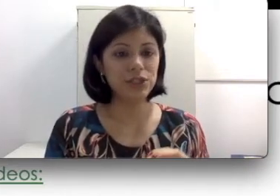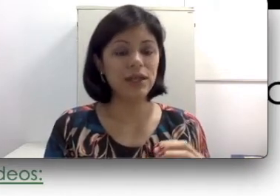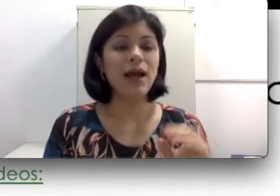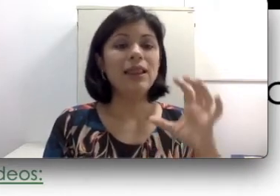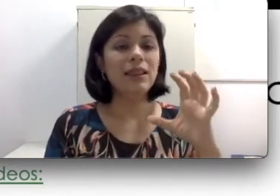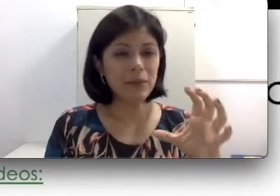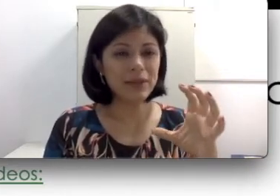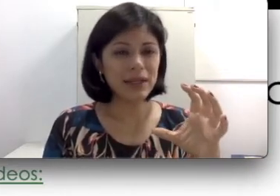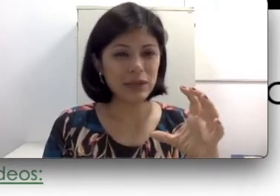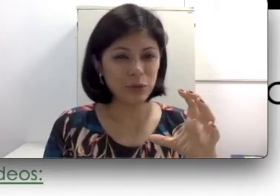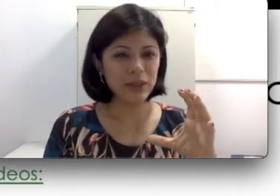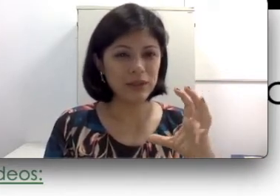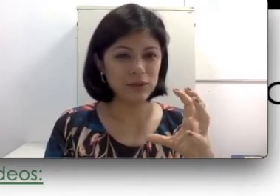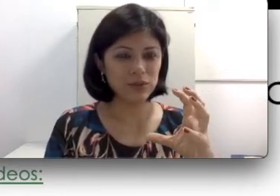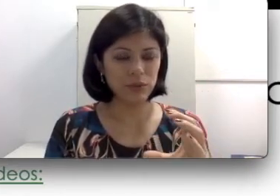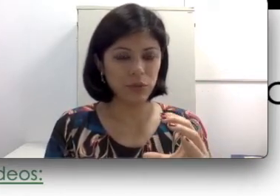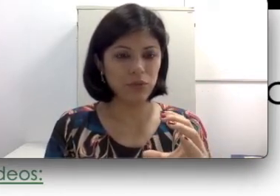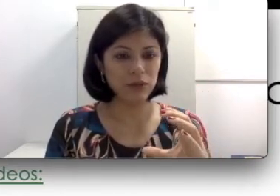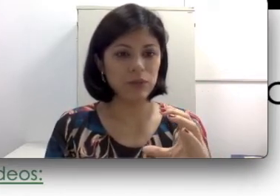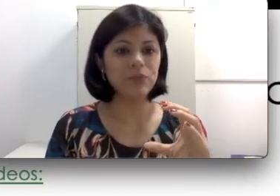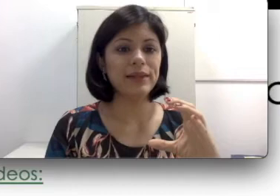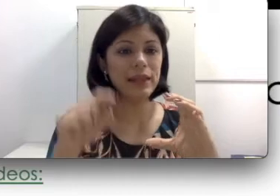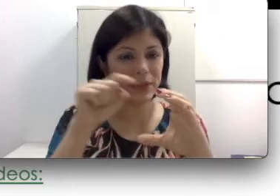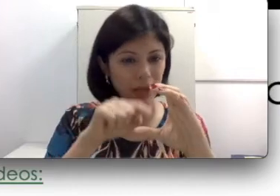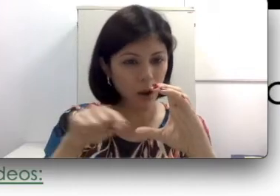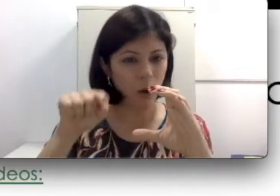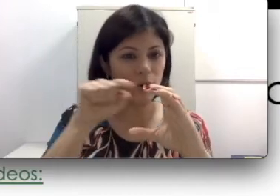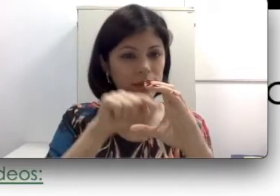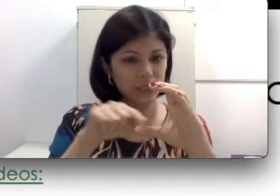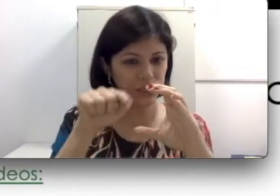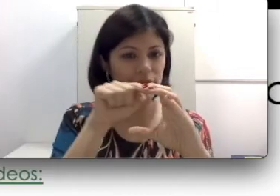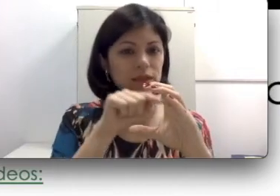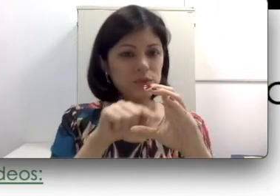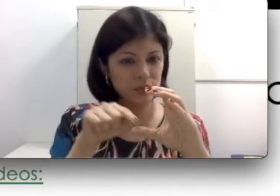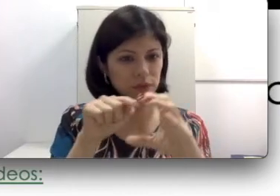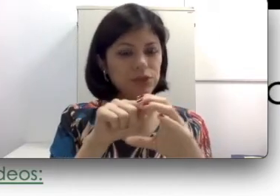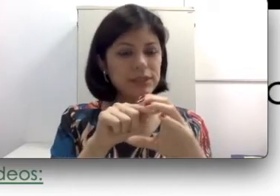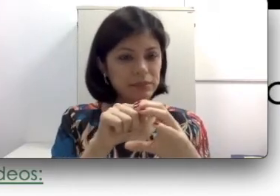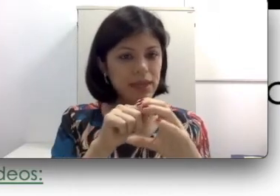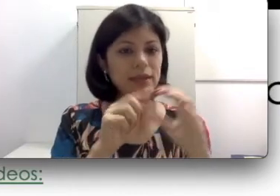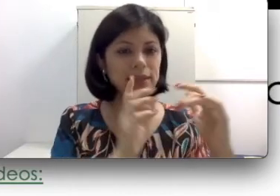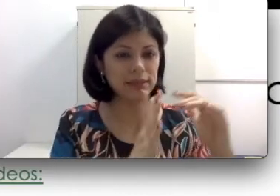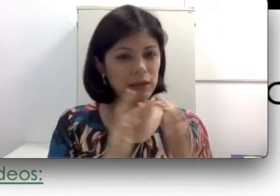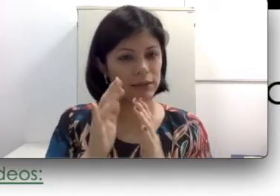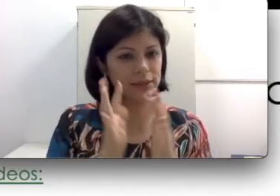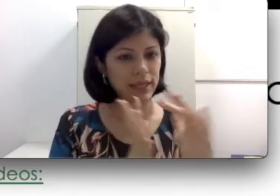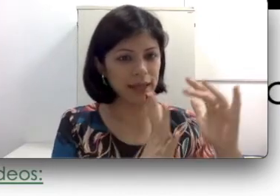da anatomia do ouvido? Lembra da cóclea que tinha aquelas duas voltinhas e meia e das